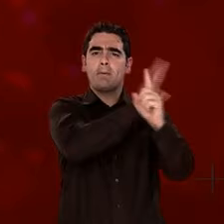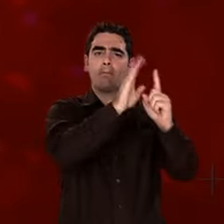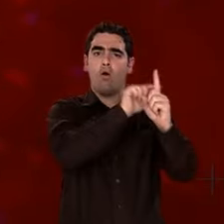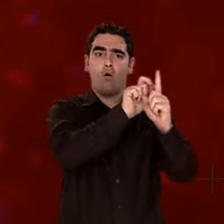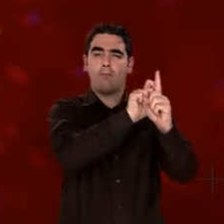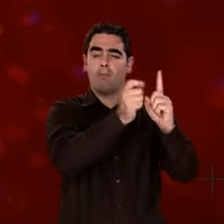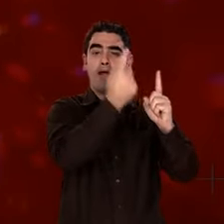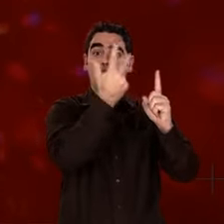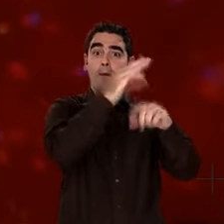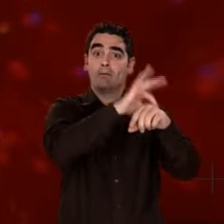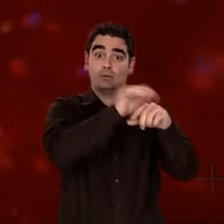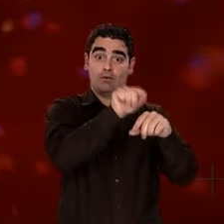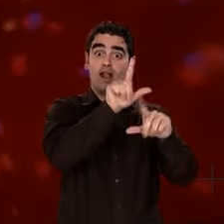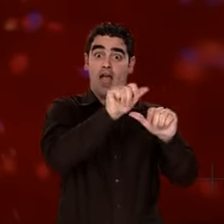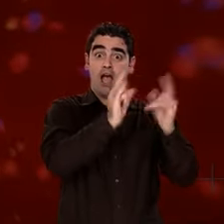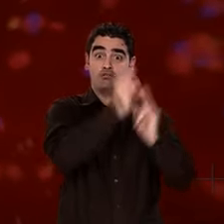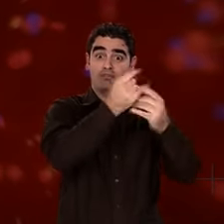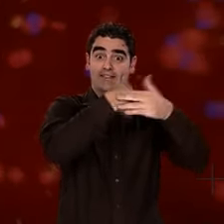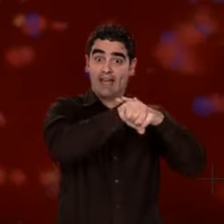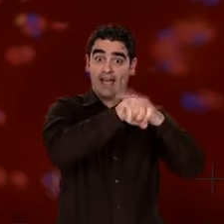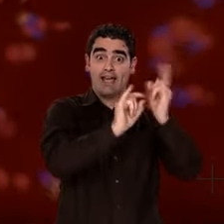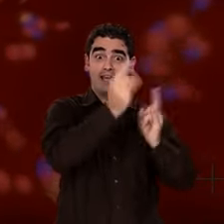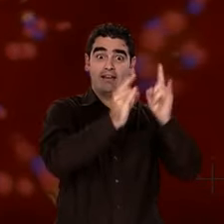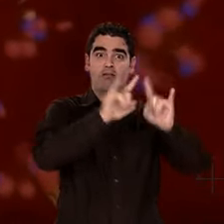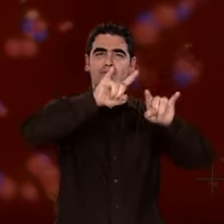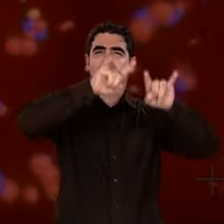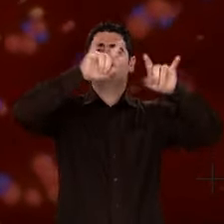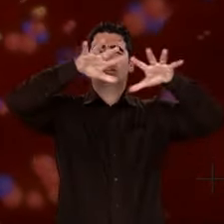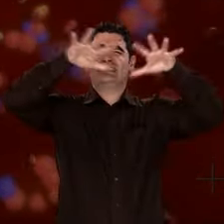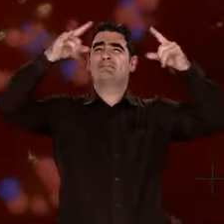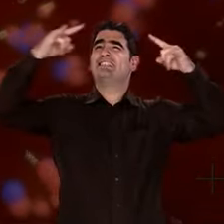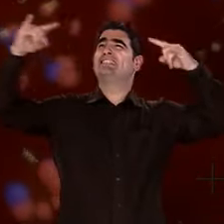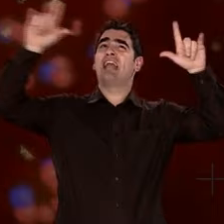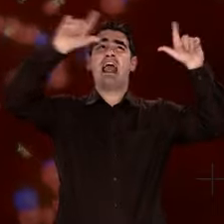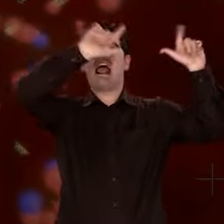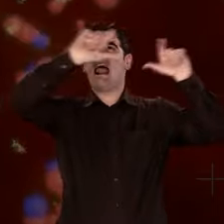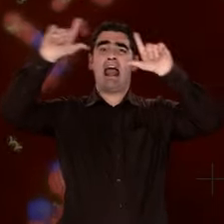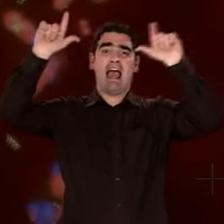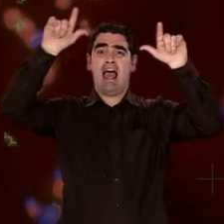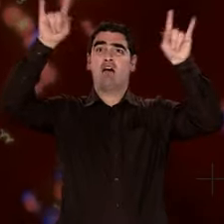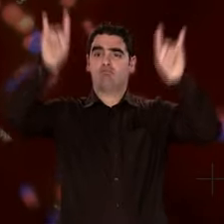l'atome le plus léger, le plus abondant dans l'Univers. Il s'est formé dès l'Univers primordial.